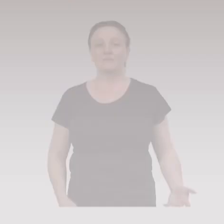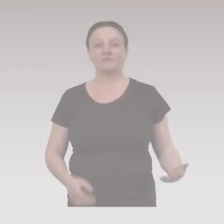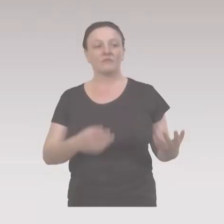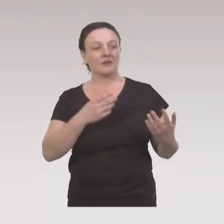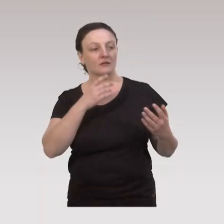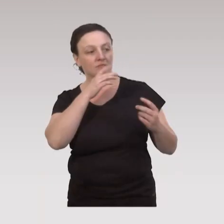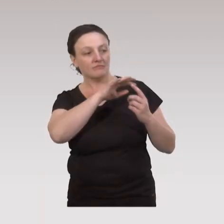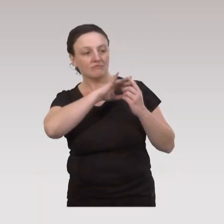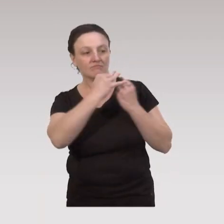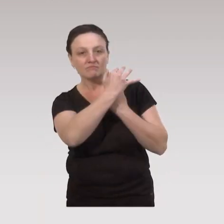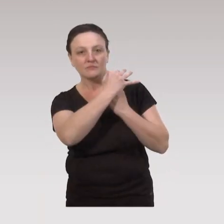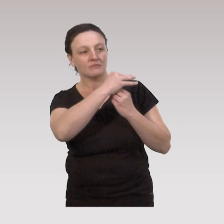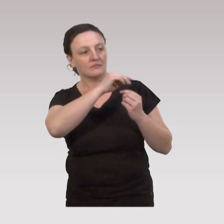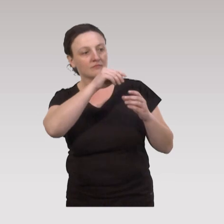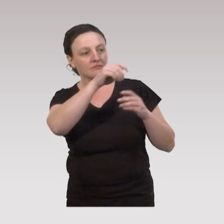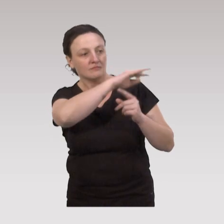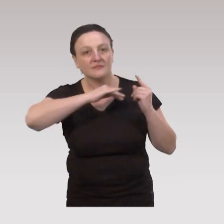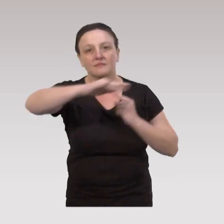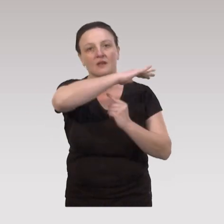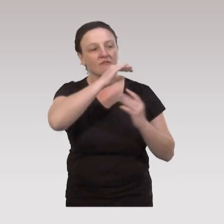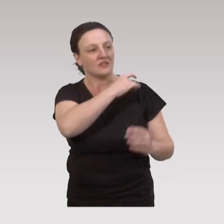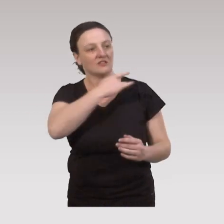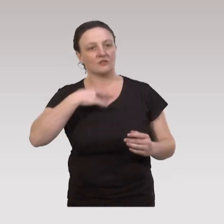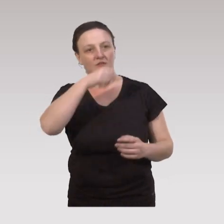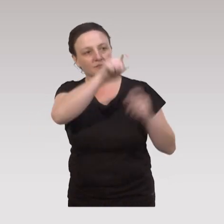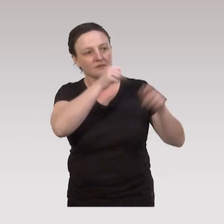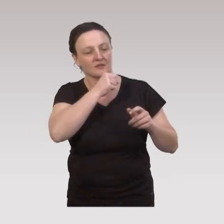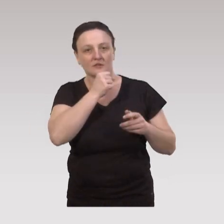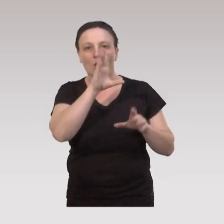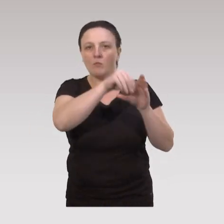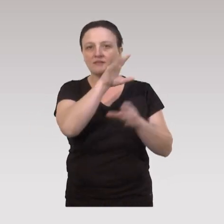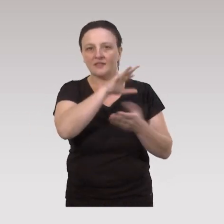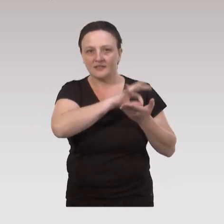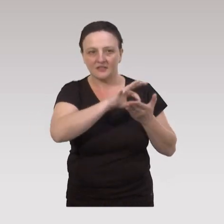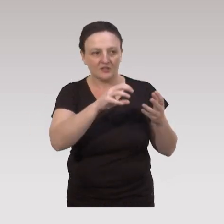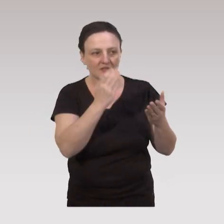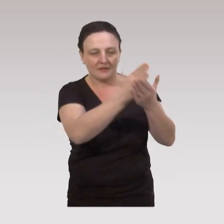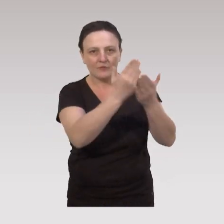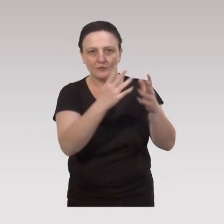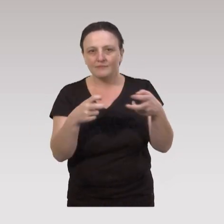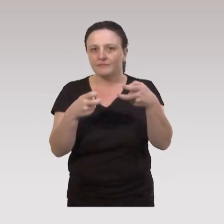Pour illustrer cette approche socio-écologique, en matière de santé des aînés avec les cinq stratégies d'intervention,